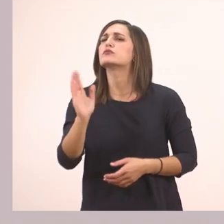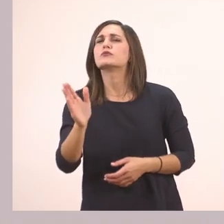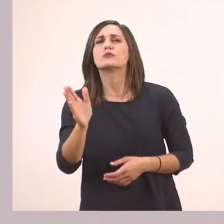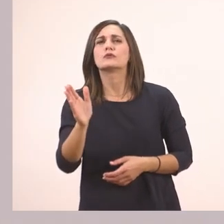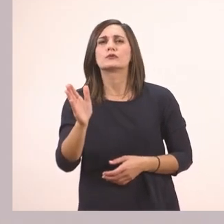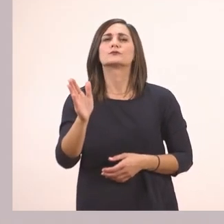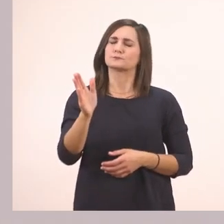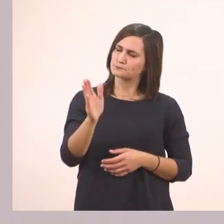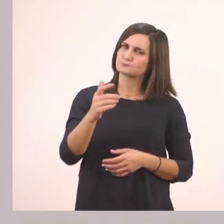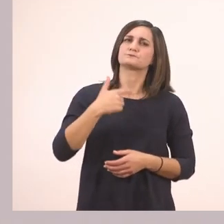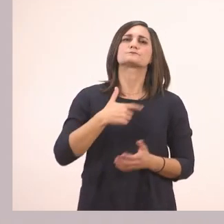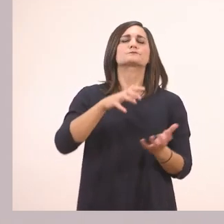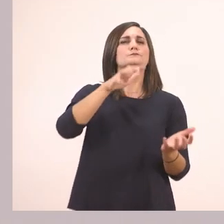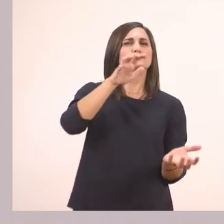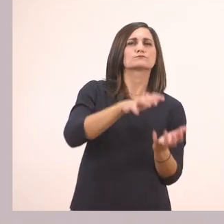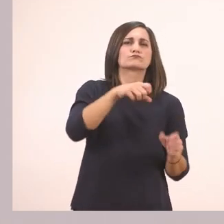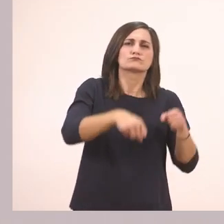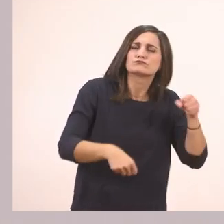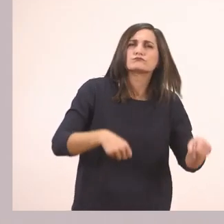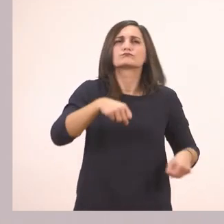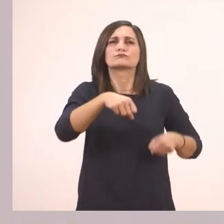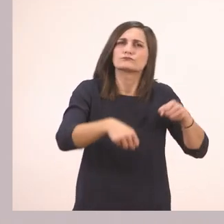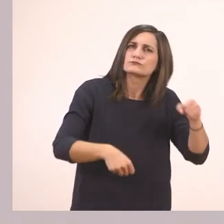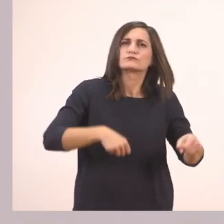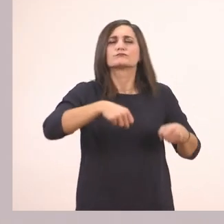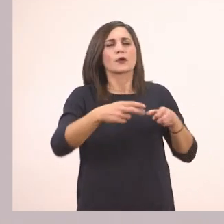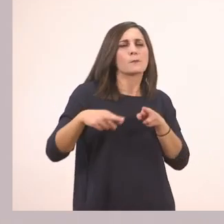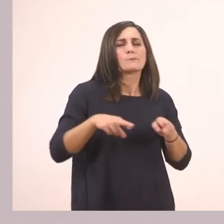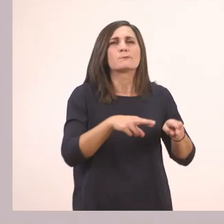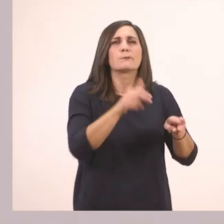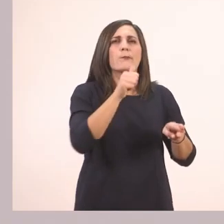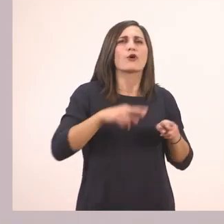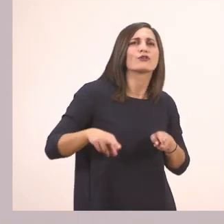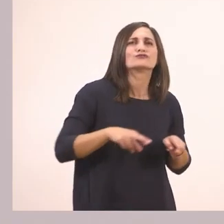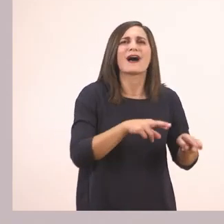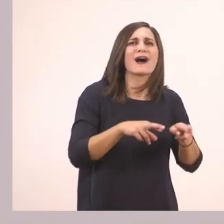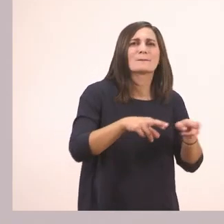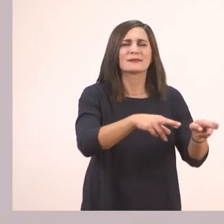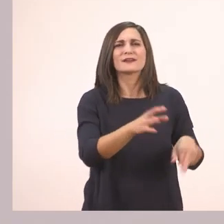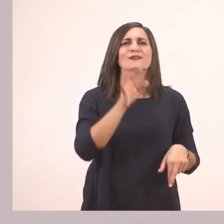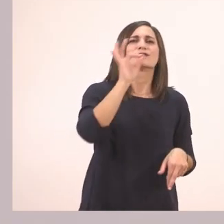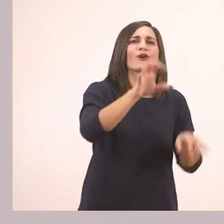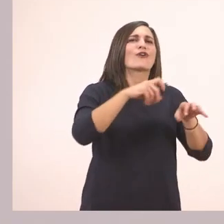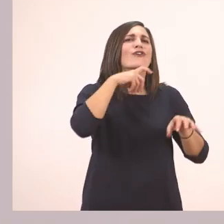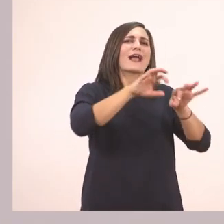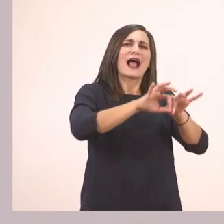Πάω μέχρι το ποτάμι για να φάω ένα καλάμι.